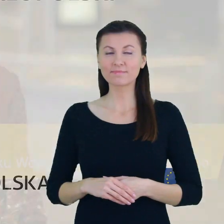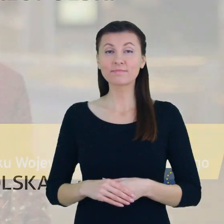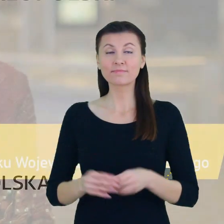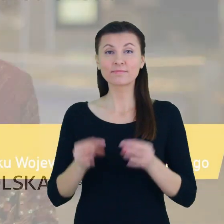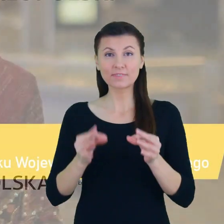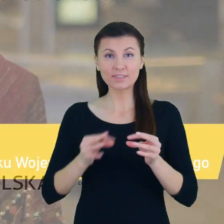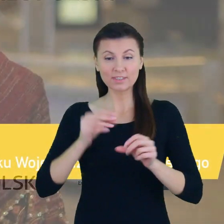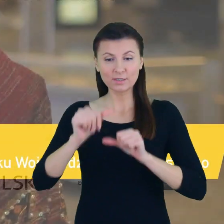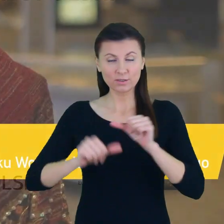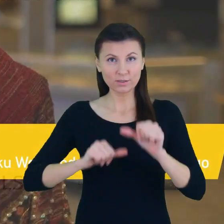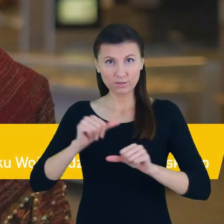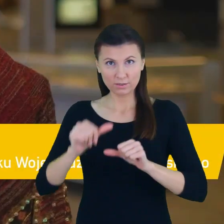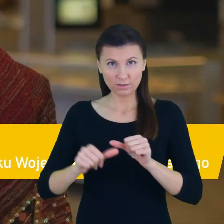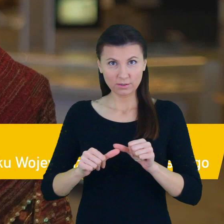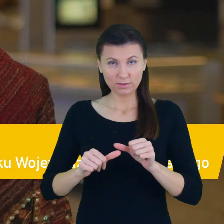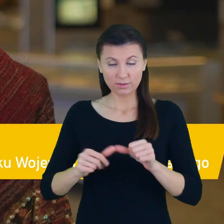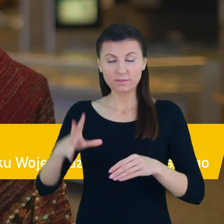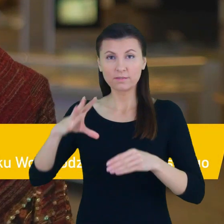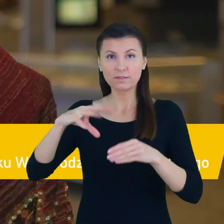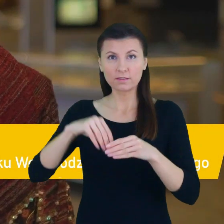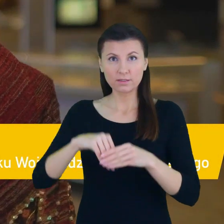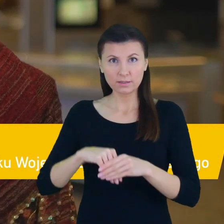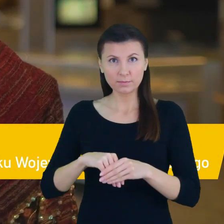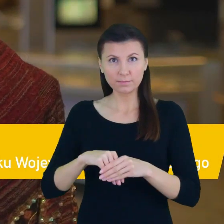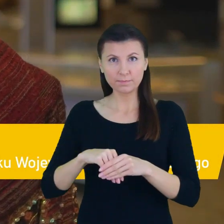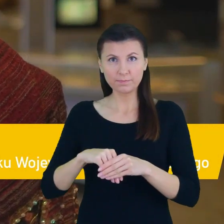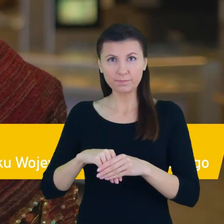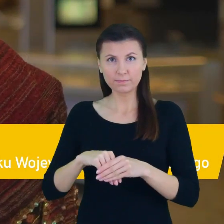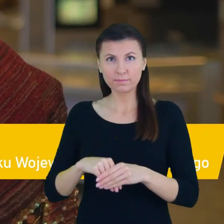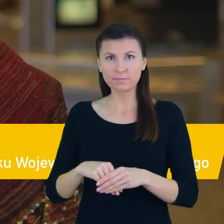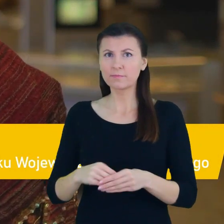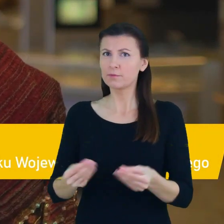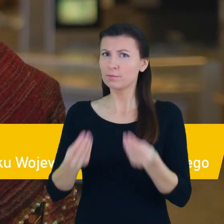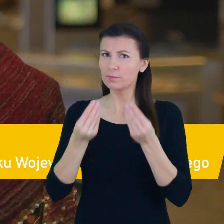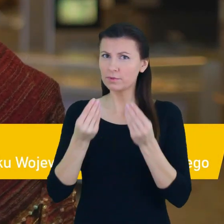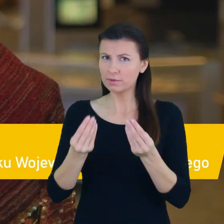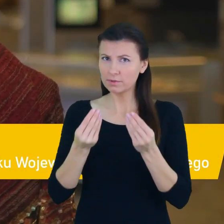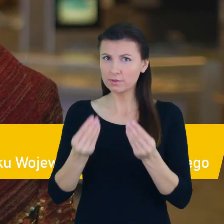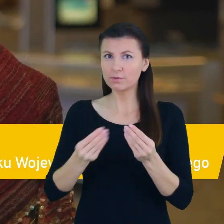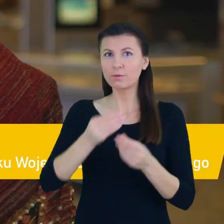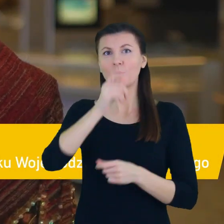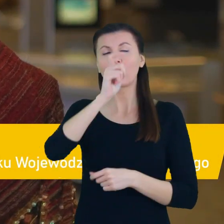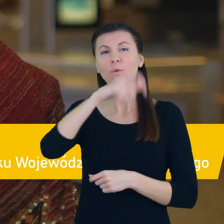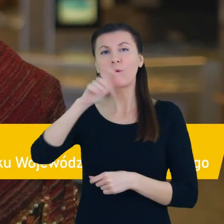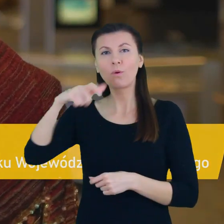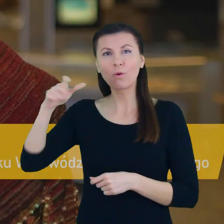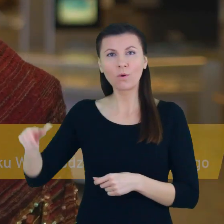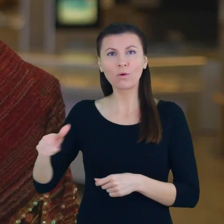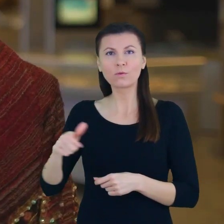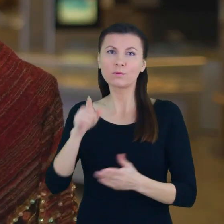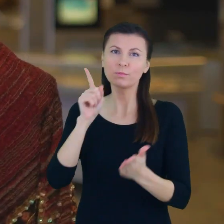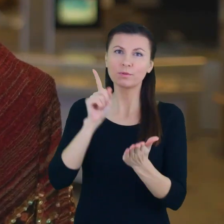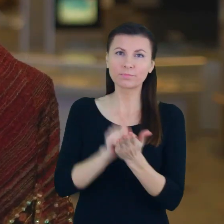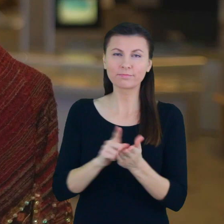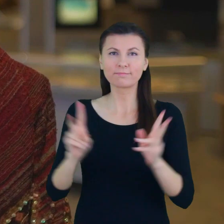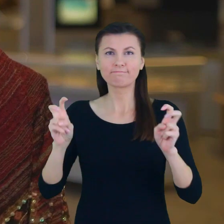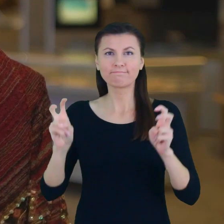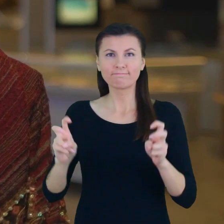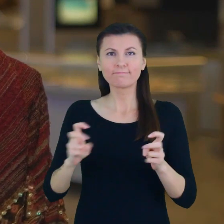Tegoroczna edycja to również wielkie wyróżnienie dla laureatów ambasadorów bilansu kariery